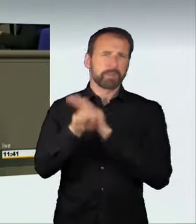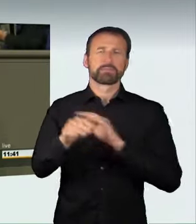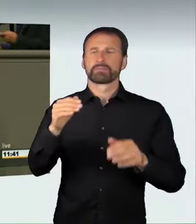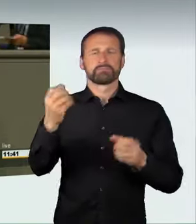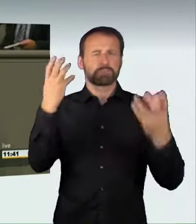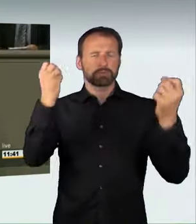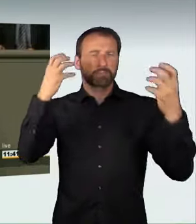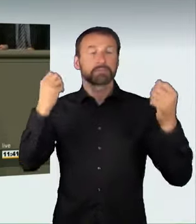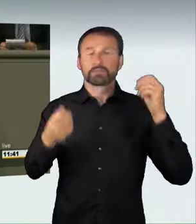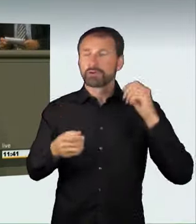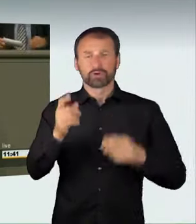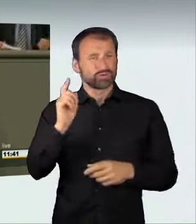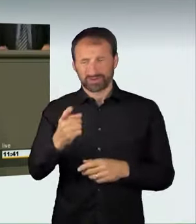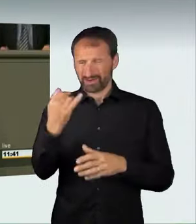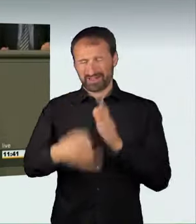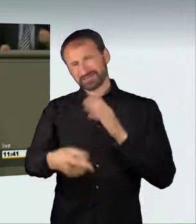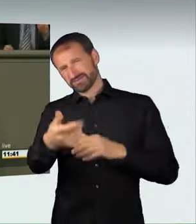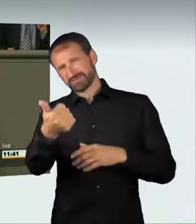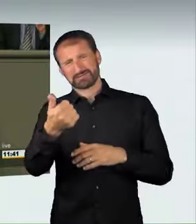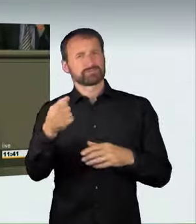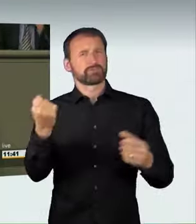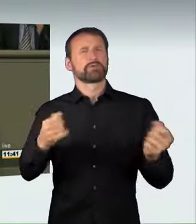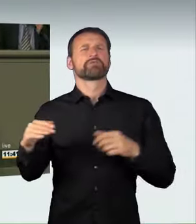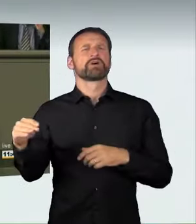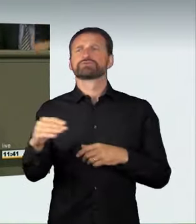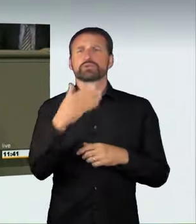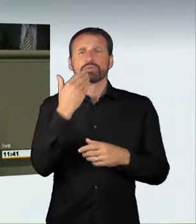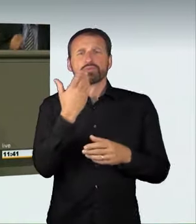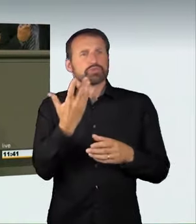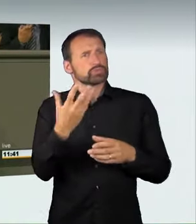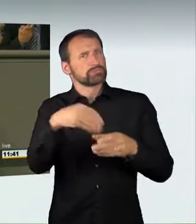Am Schluss wurde ein unbeteiligtes Fahrzeug gerammt,